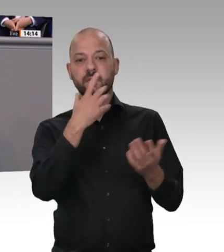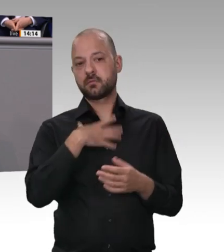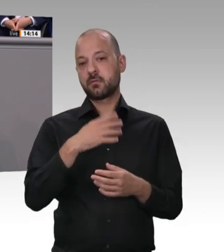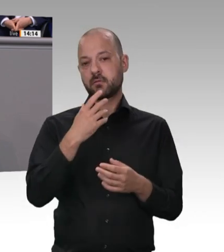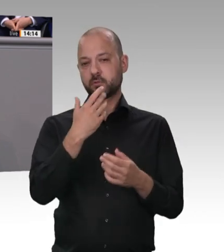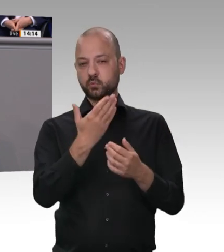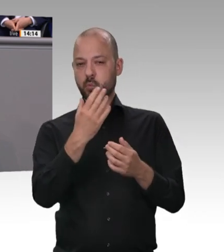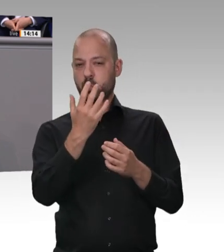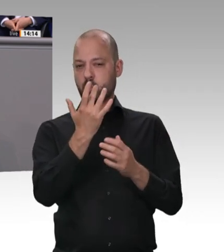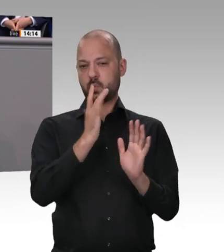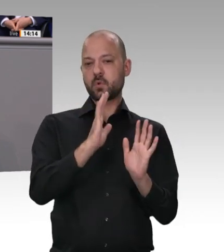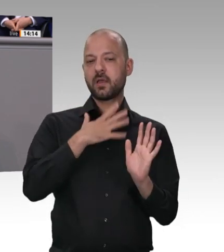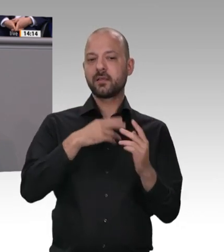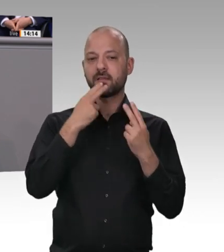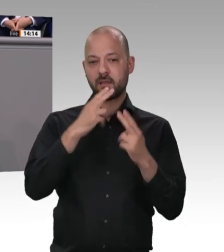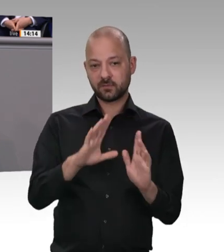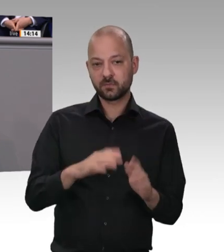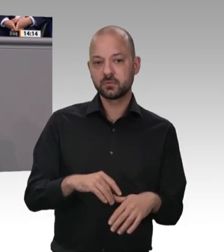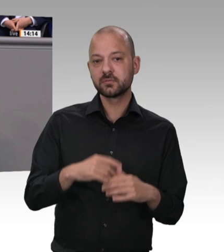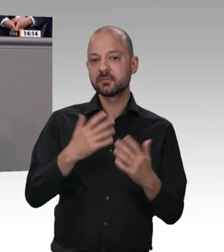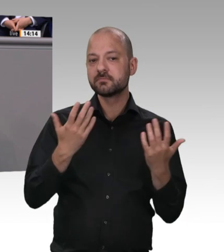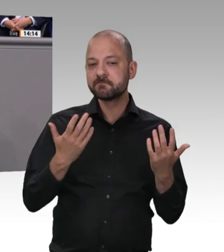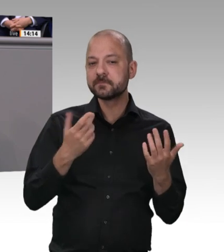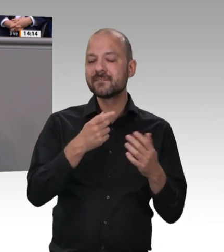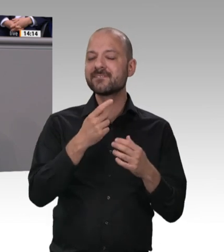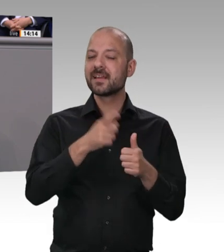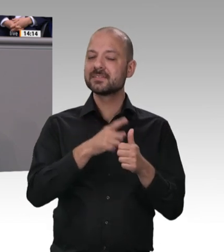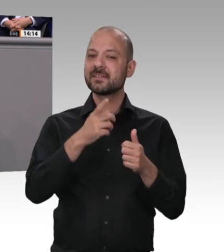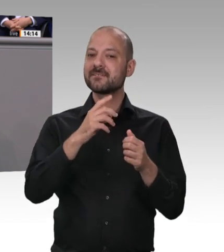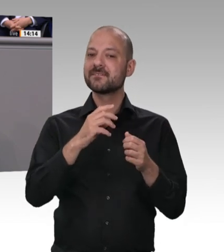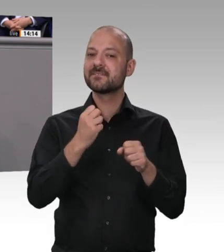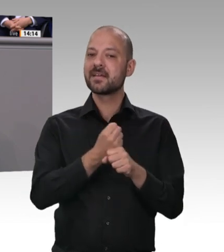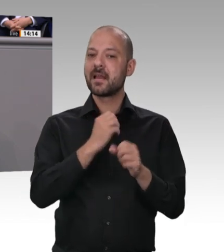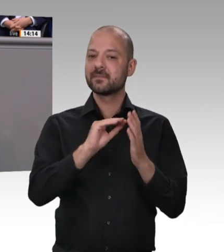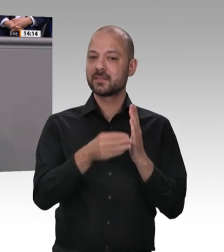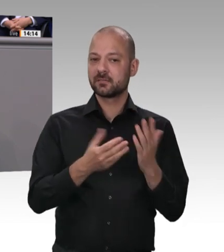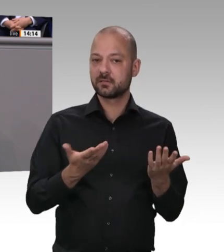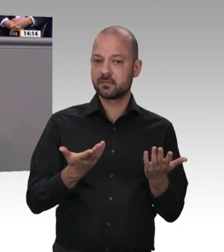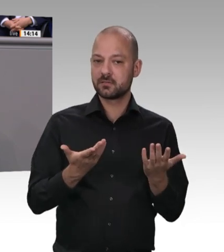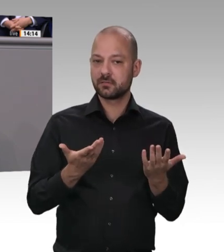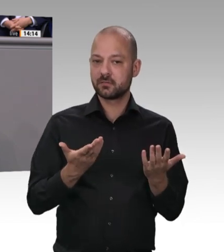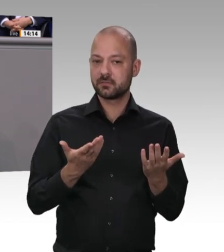ist das vollkommen in Ordnung. Hier haben wir es mit dem Missbrauch von Werkverträgen in hohem Maße zu tun, mit Sub-Sub-Subunternehmern. Deshalb sage ich